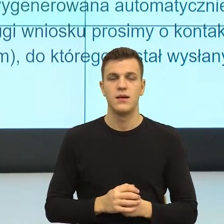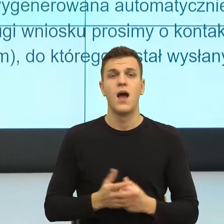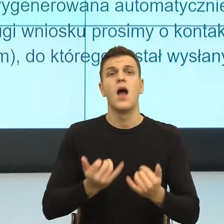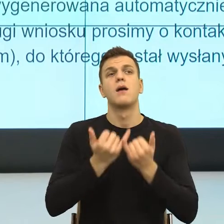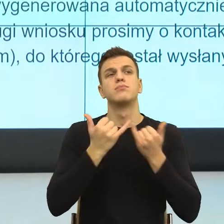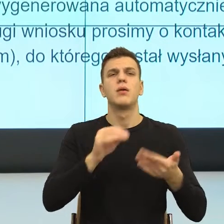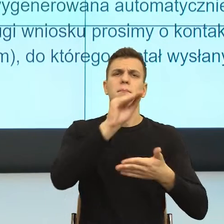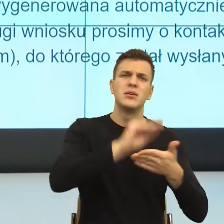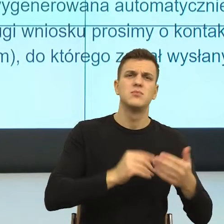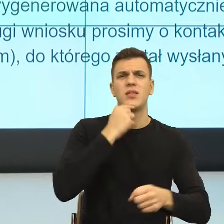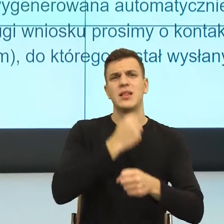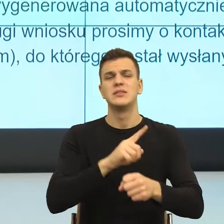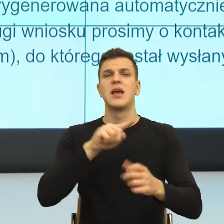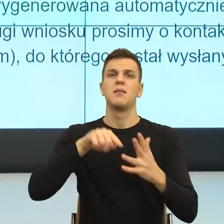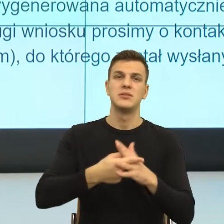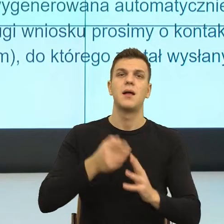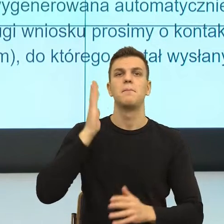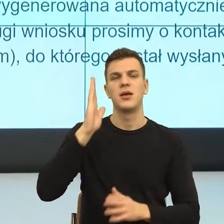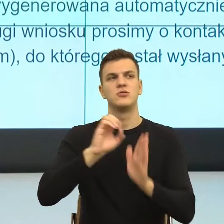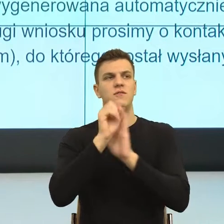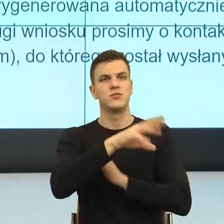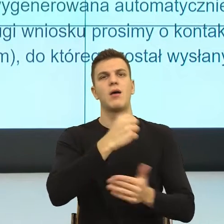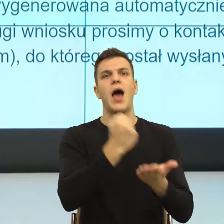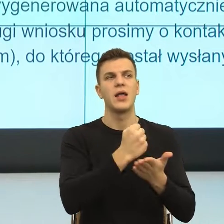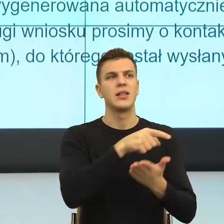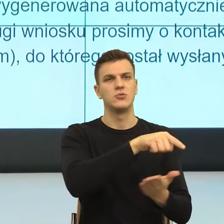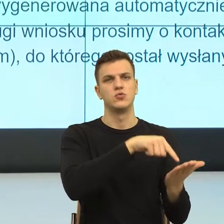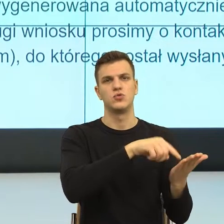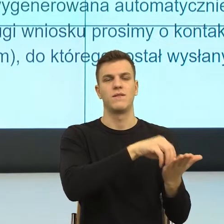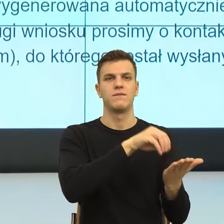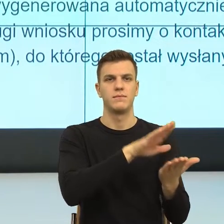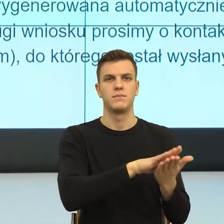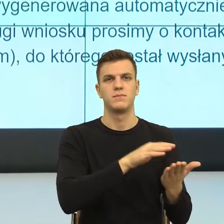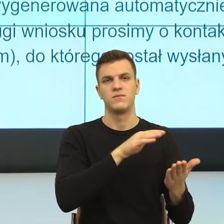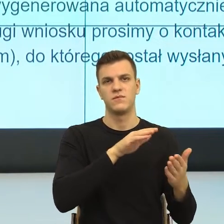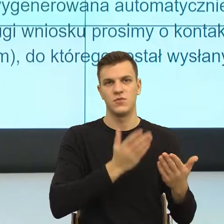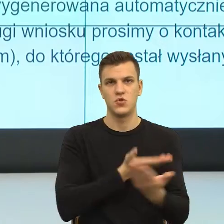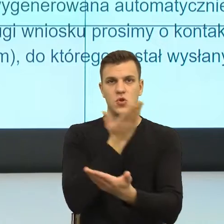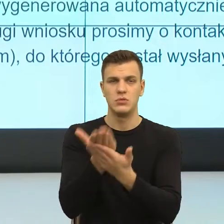będą kierowane na adres wskazany we wniosku. No i tutaj mamy taką informację i teraz popatrzcie